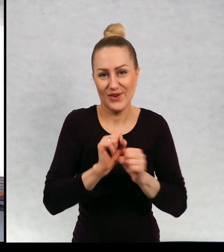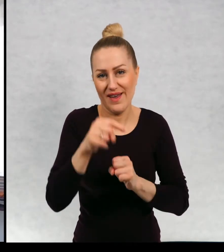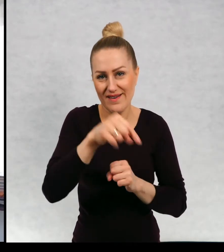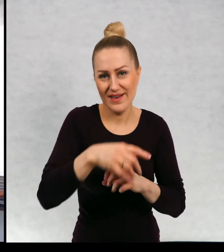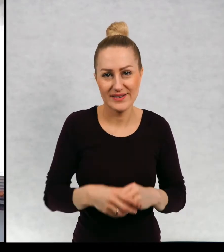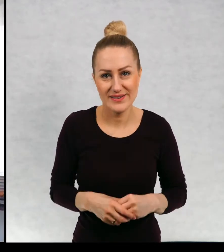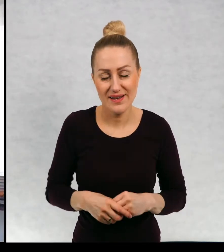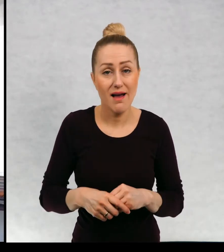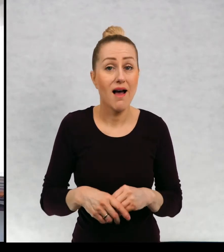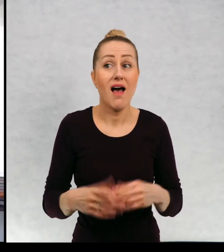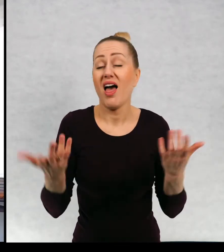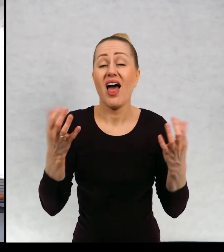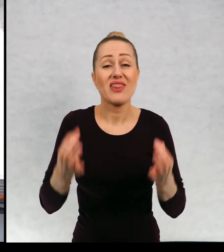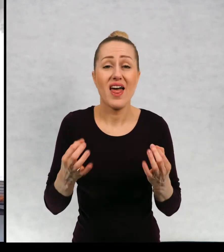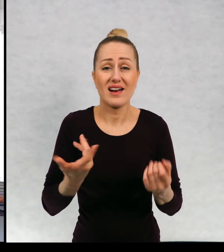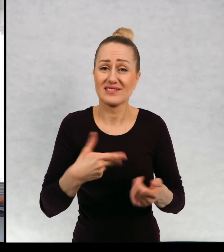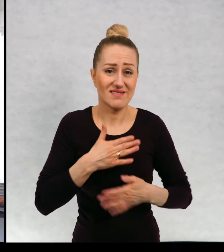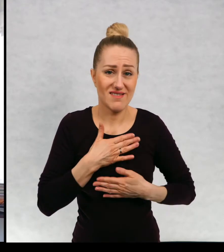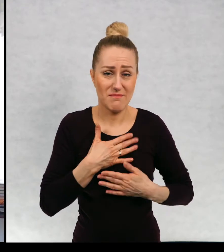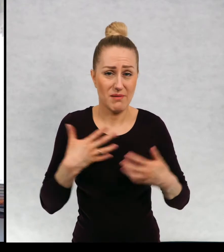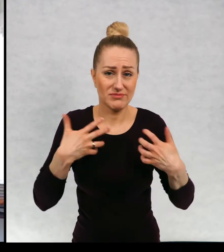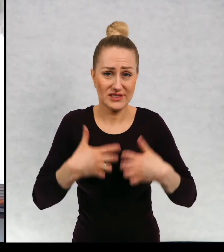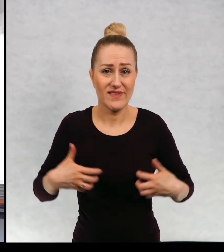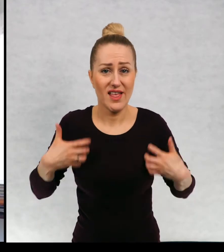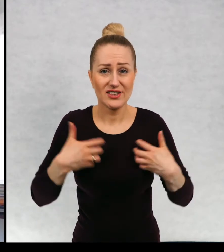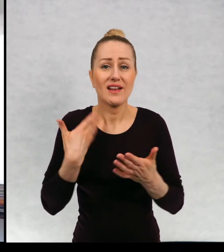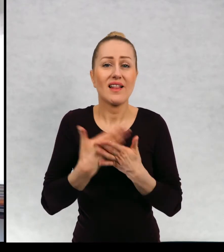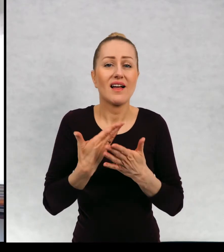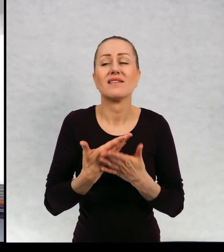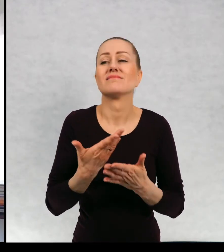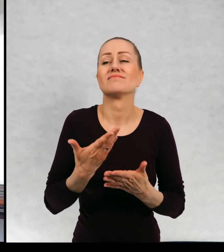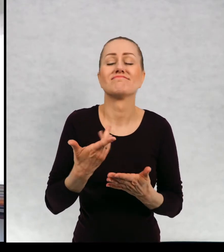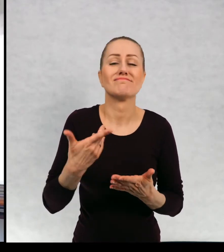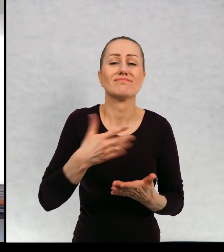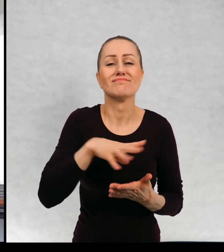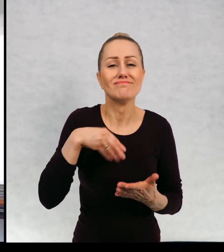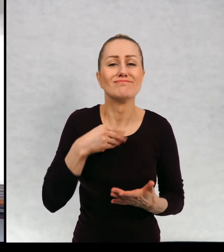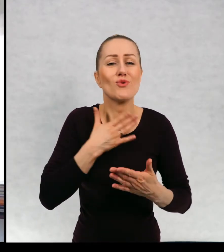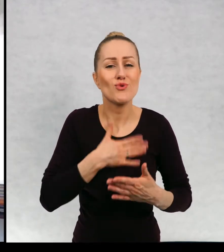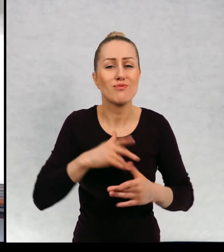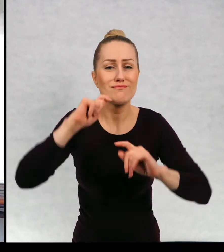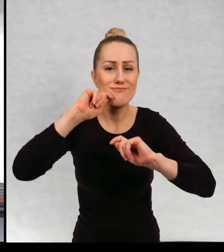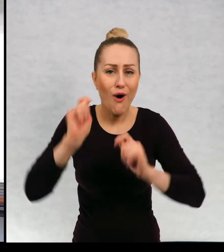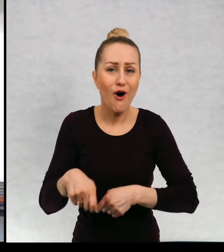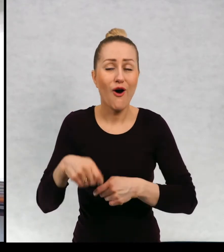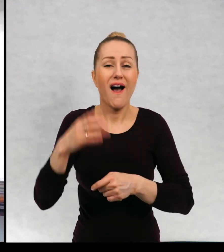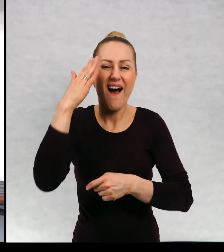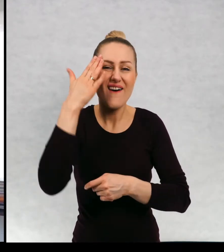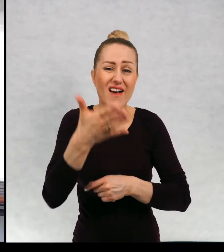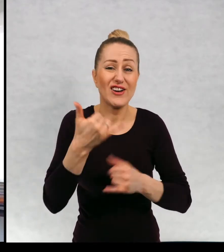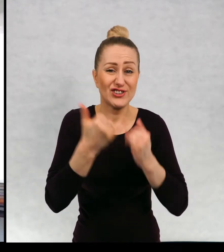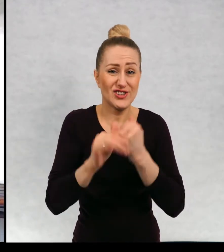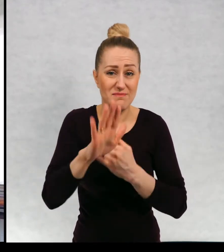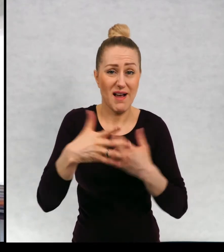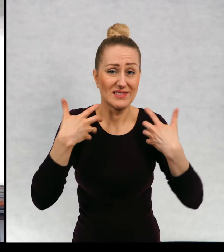Teraz niestety nie mamy żadnego zwierzaka, ponieważ lubimy podróżować. No a wiecie, jak to jest ze zwierzętami.